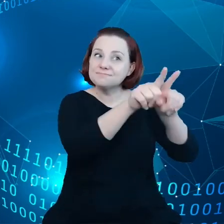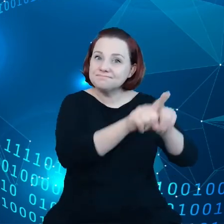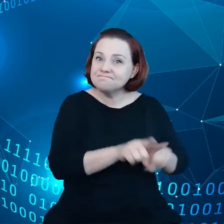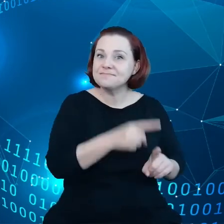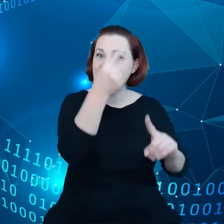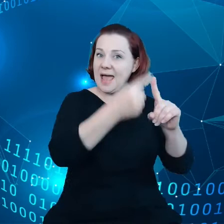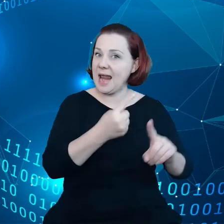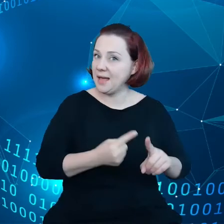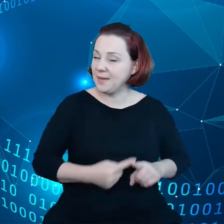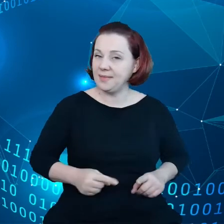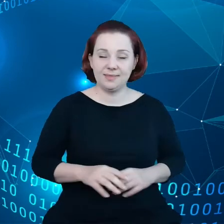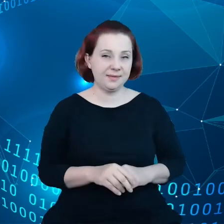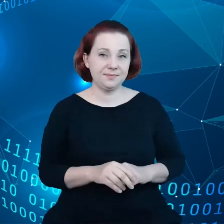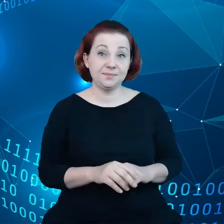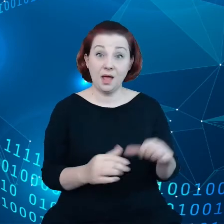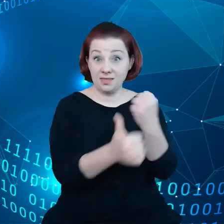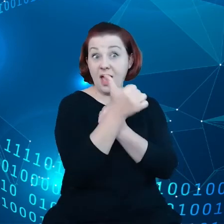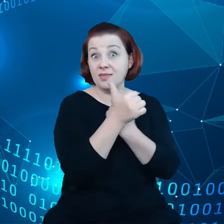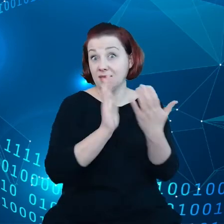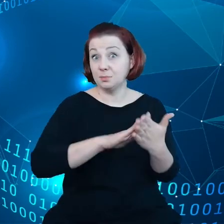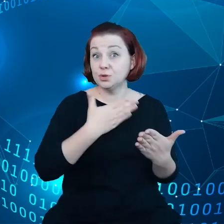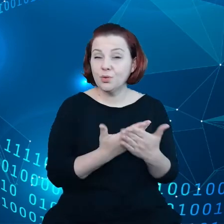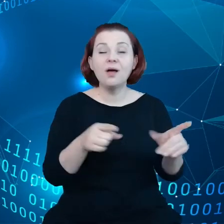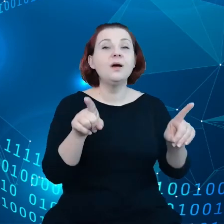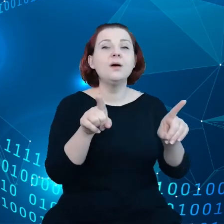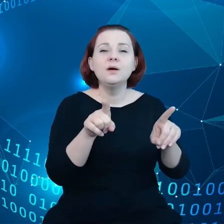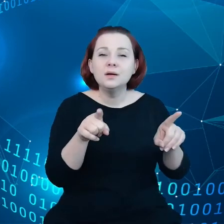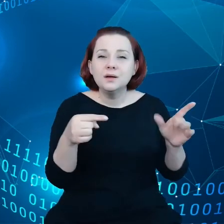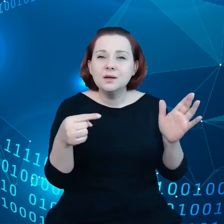Jeśli chodzi o dane, to istnieją tutaj wąskie gardła w łańcuchu dostaw.